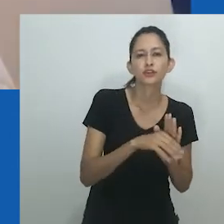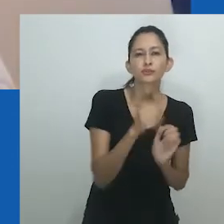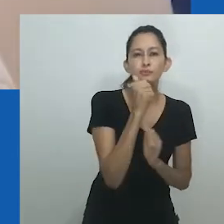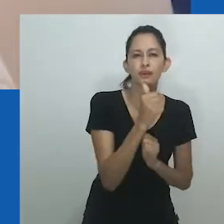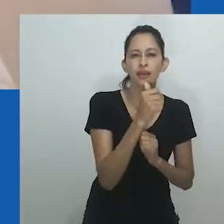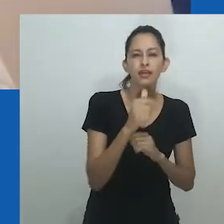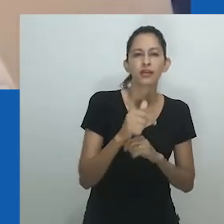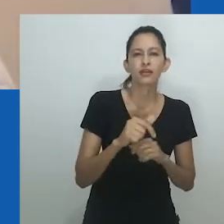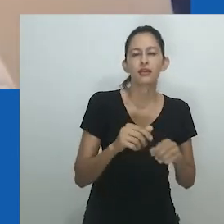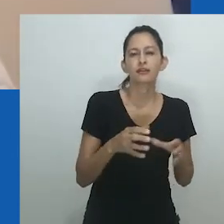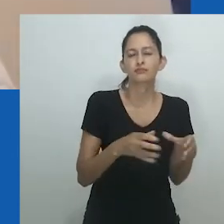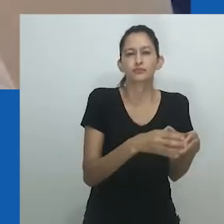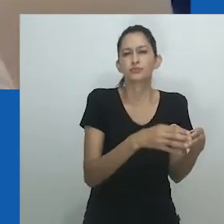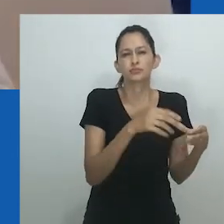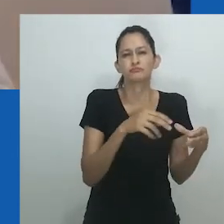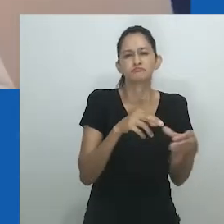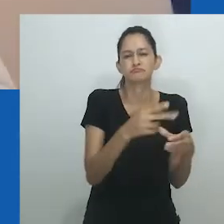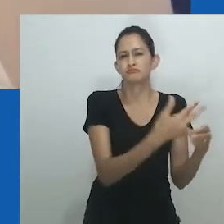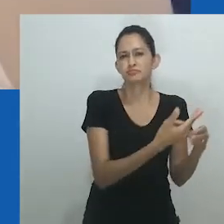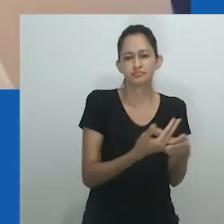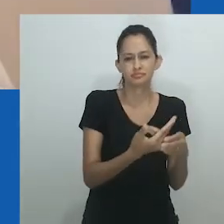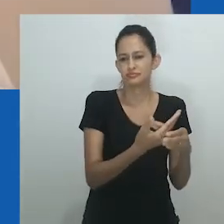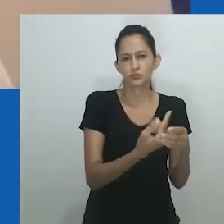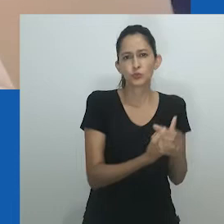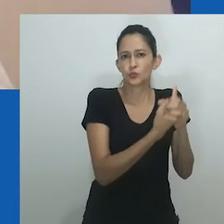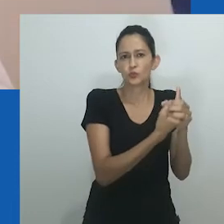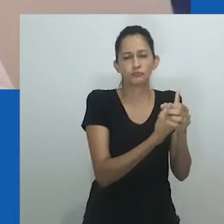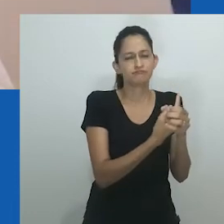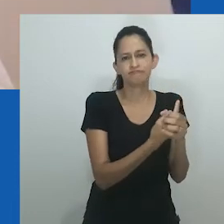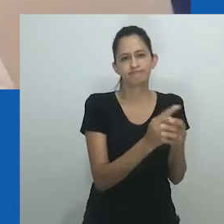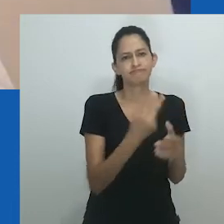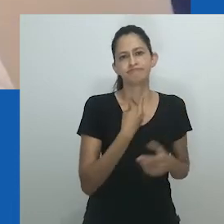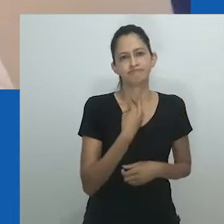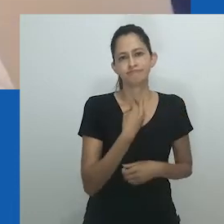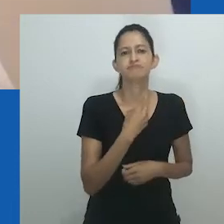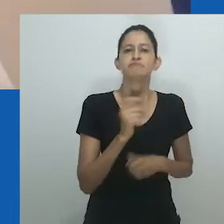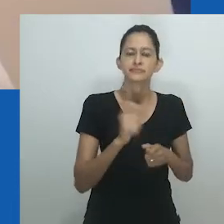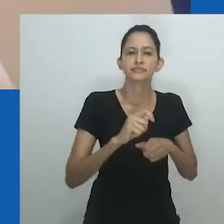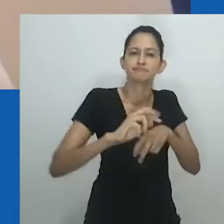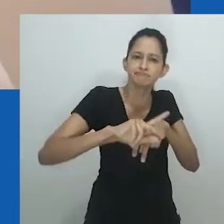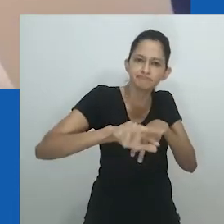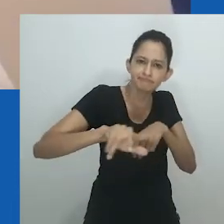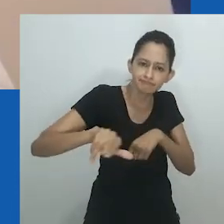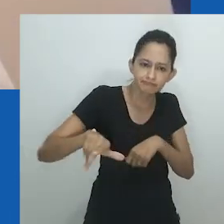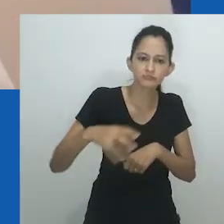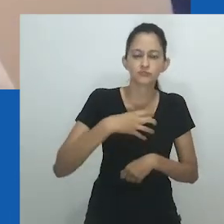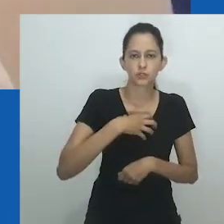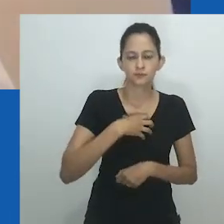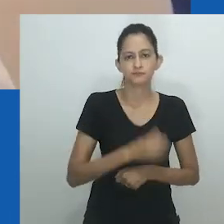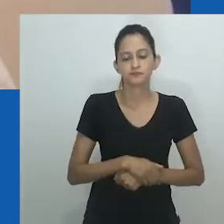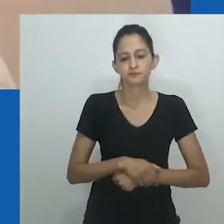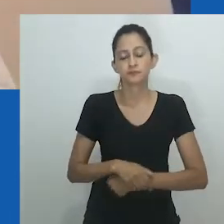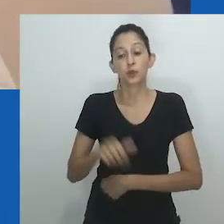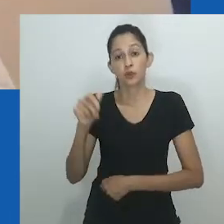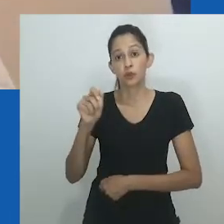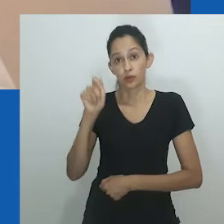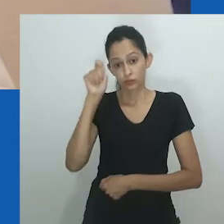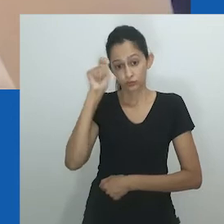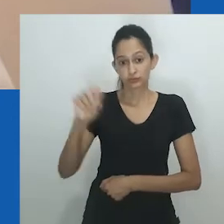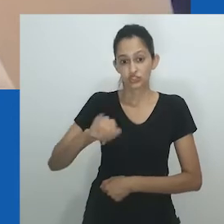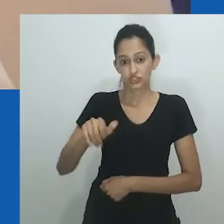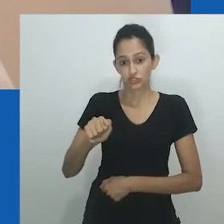Mais flagrantemente, Amadiume já argumentava, antes das teorias da diversidade de gênero, que a ideia de ‘mulheres’